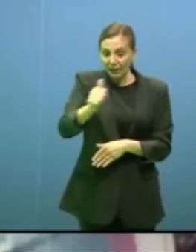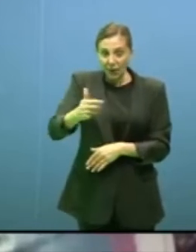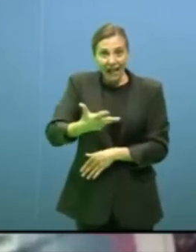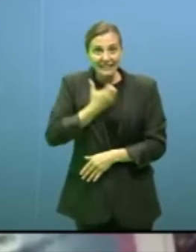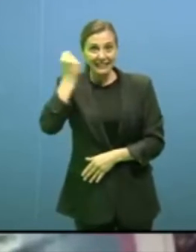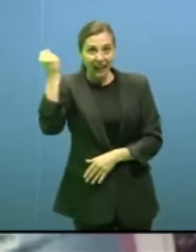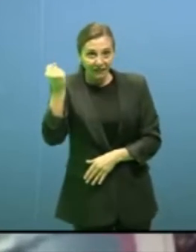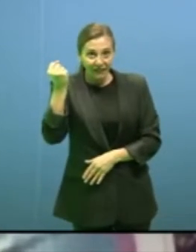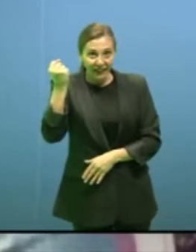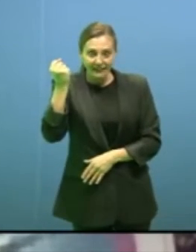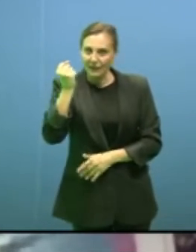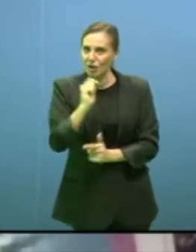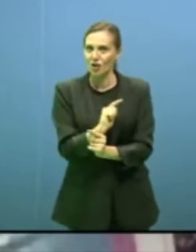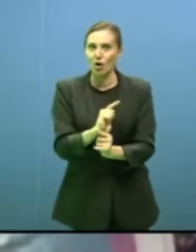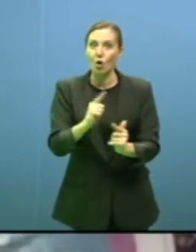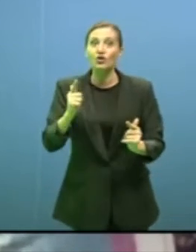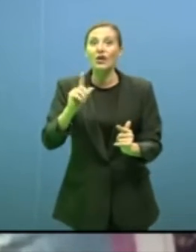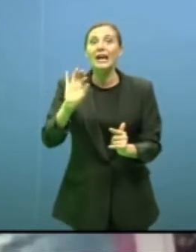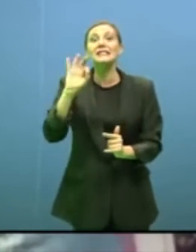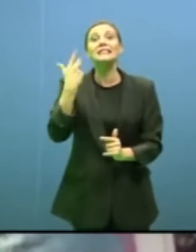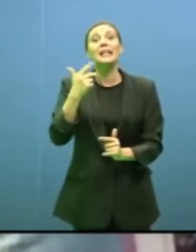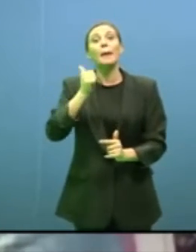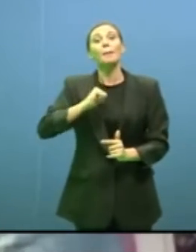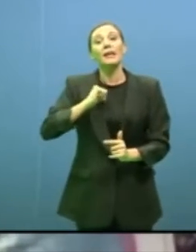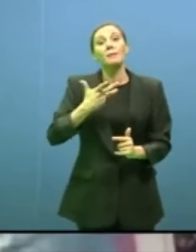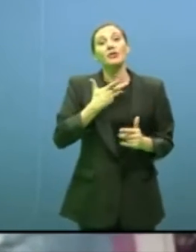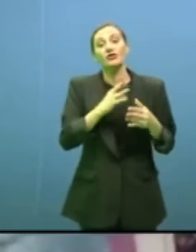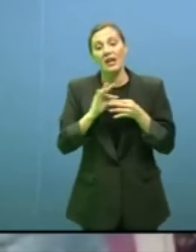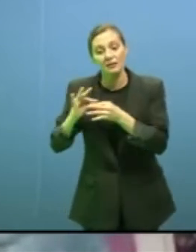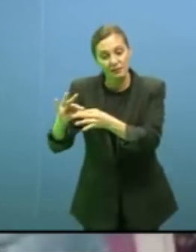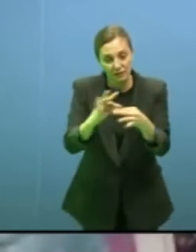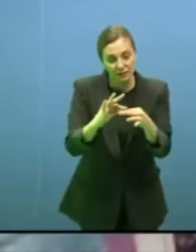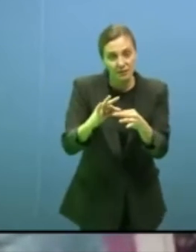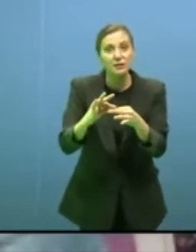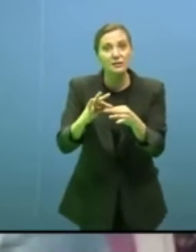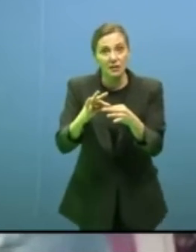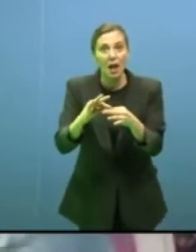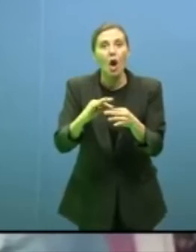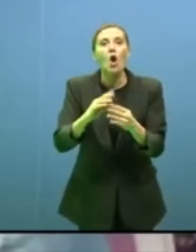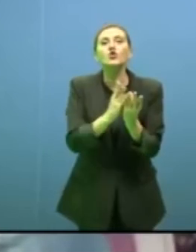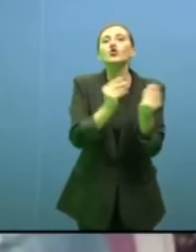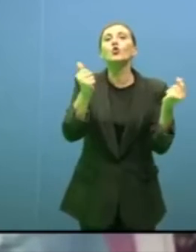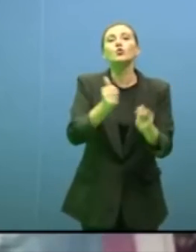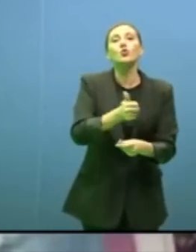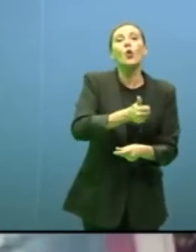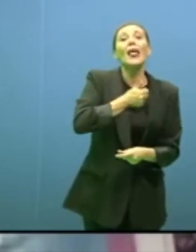non c'è neanche soluzione individuale, ci sono solo soluzioni condivise che si